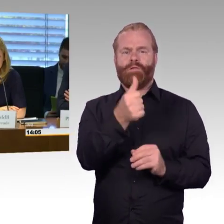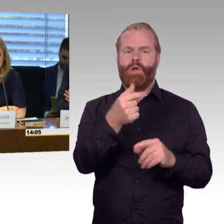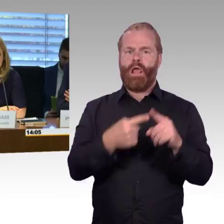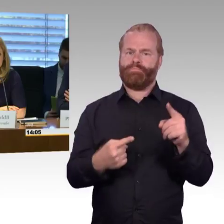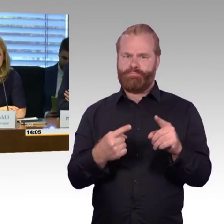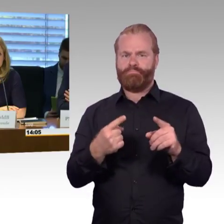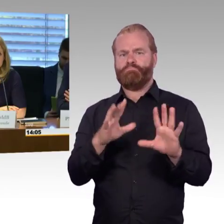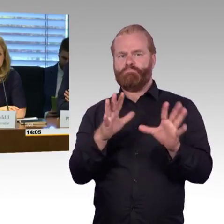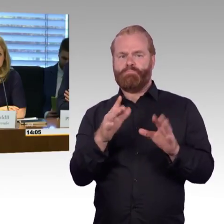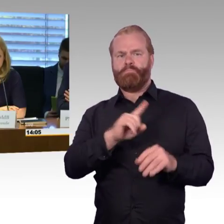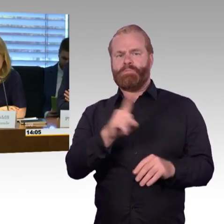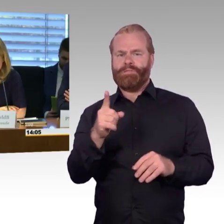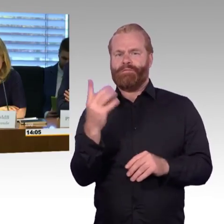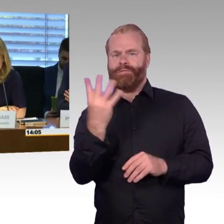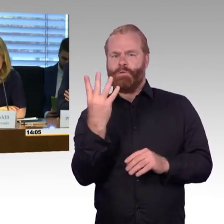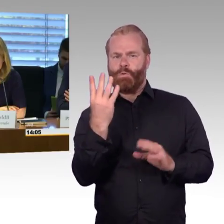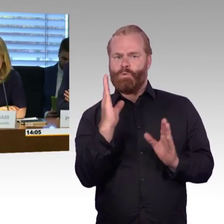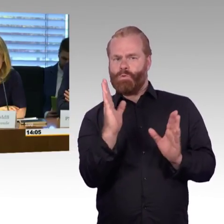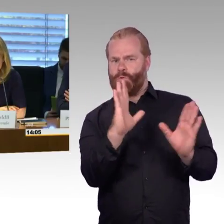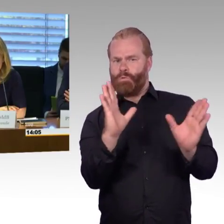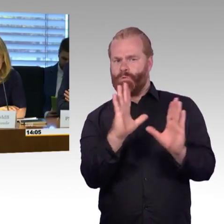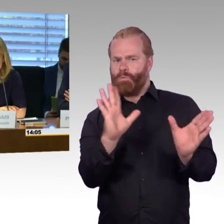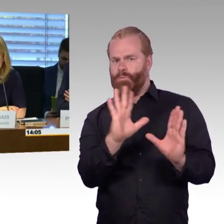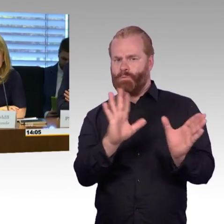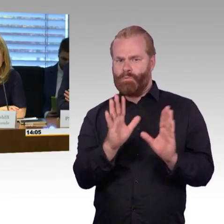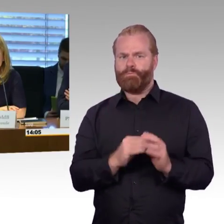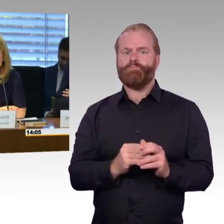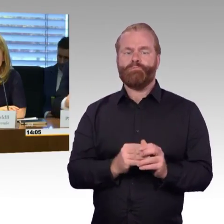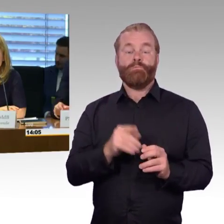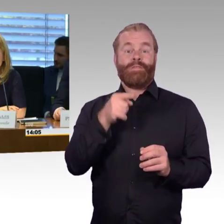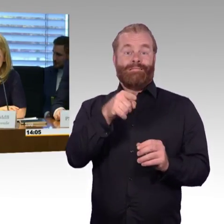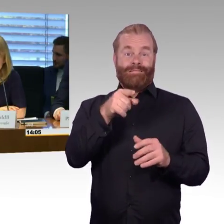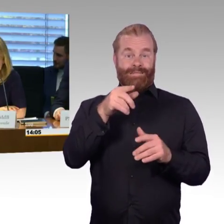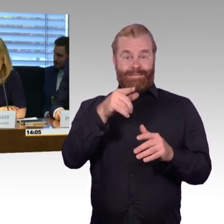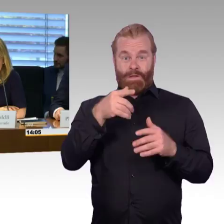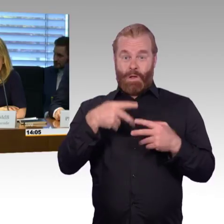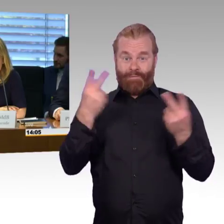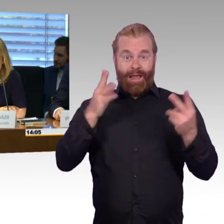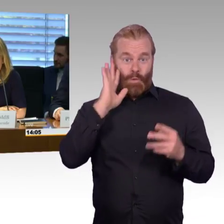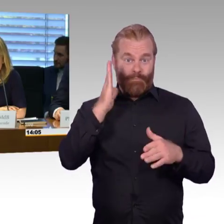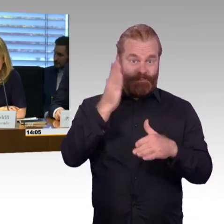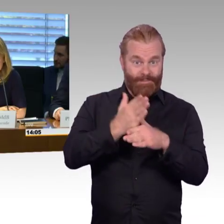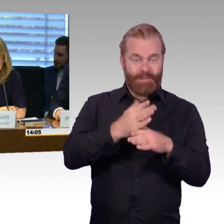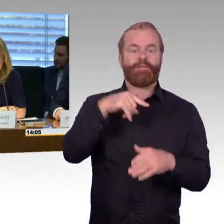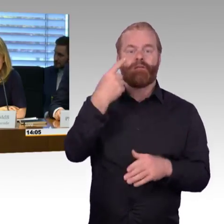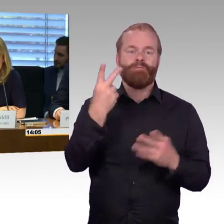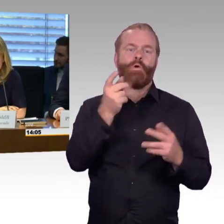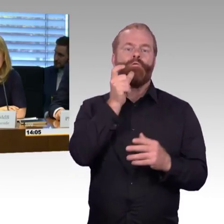das allen Interessierten dann im Internet zugänglich sein wird. Diese Anhörung wird außerdem auf dem Kanal 1